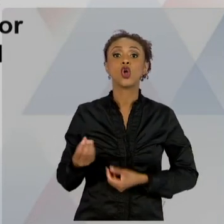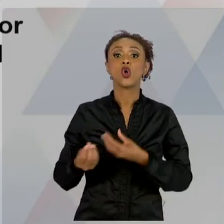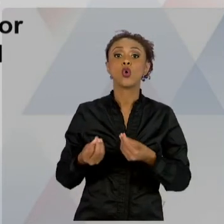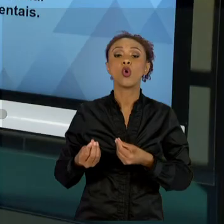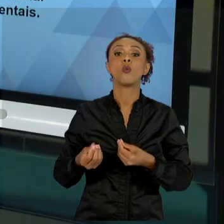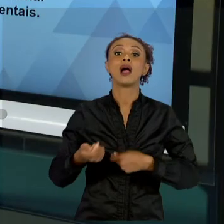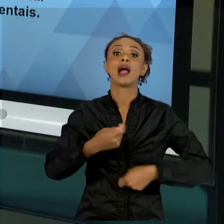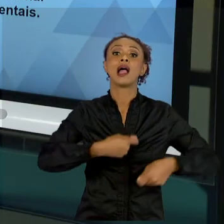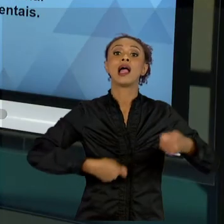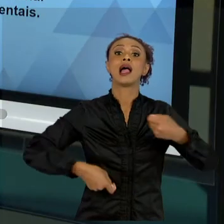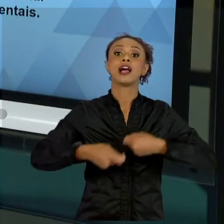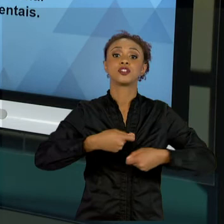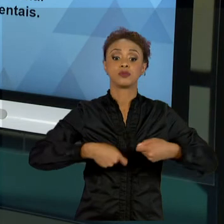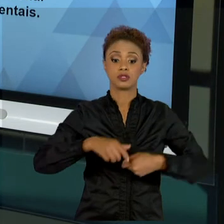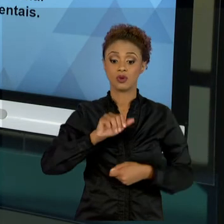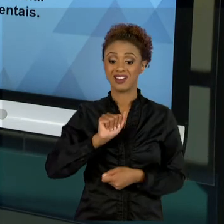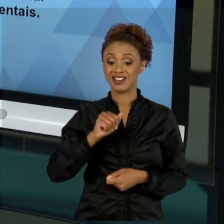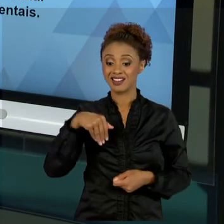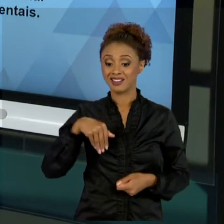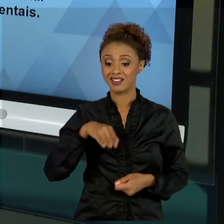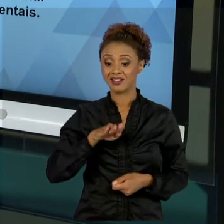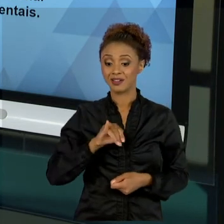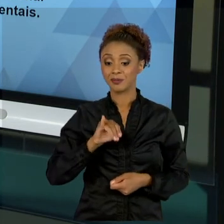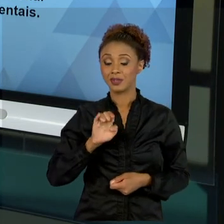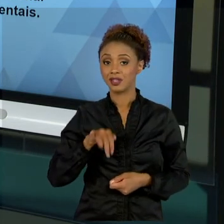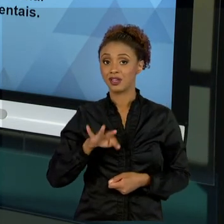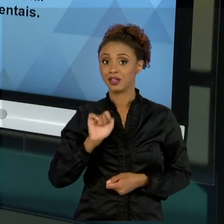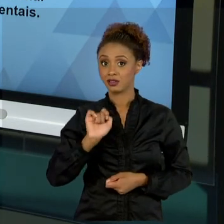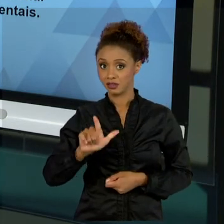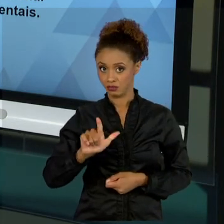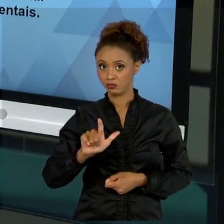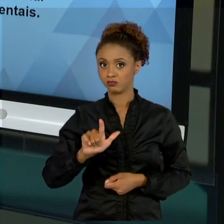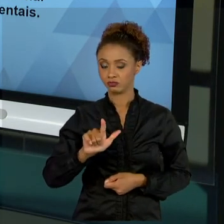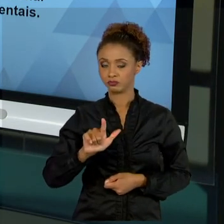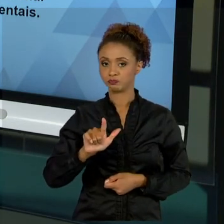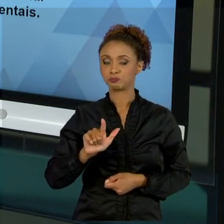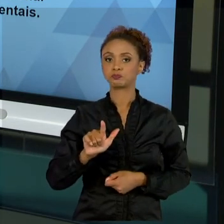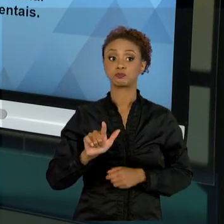PARTE DE ENTENDIMENTO DE QUE DOTAÇÃO ORÇAMENTÁRIA